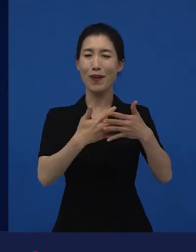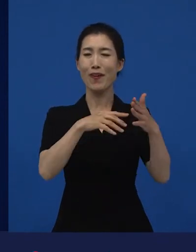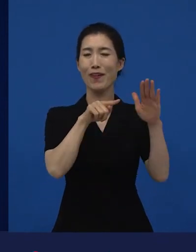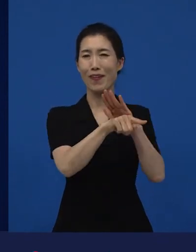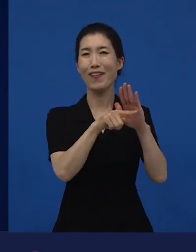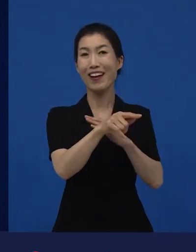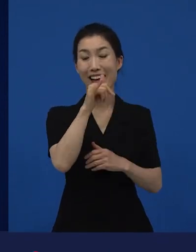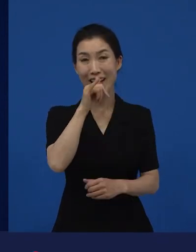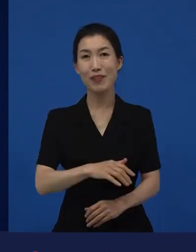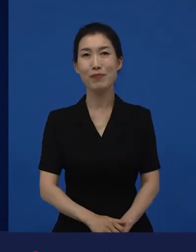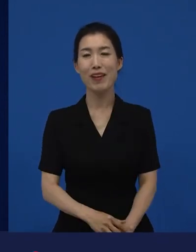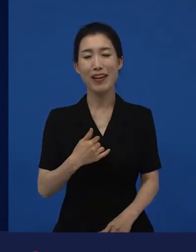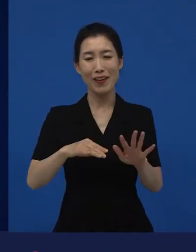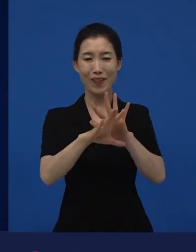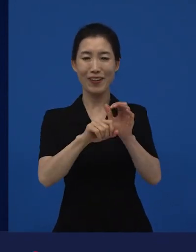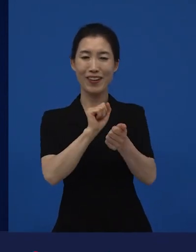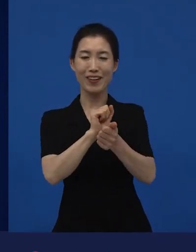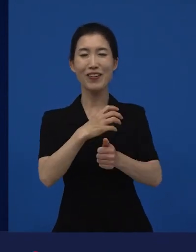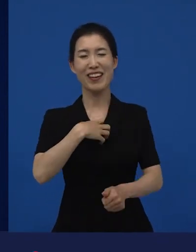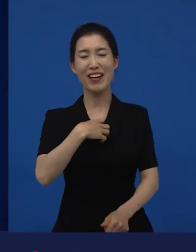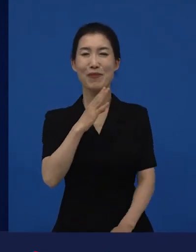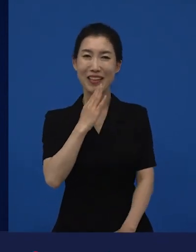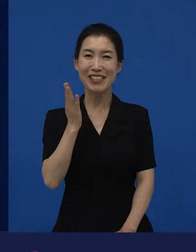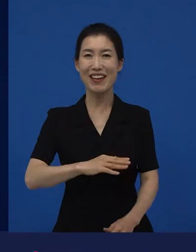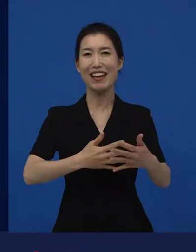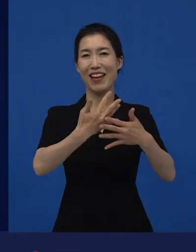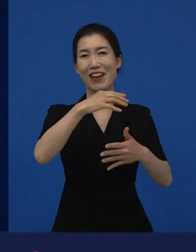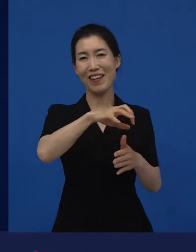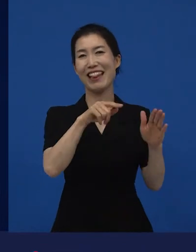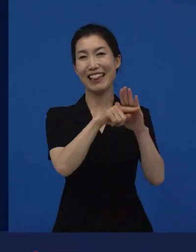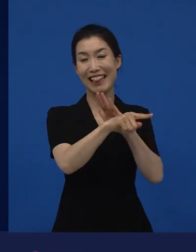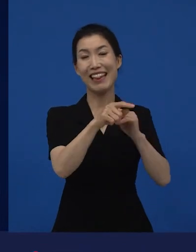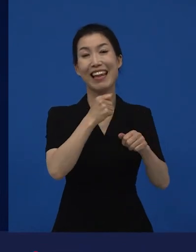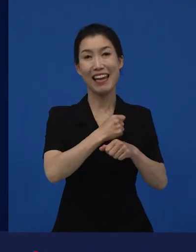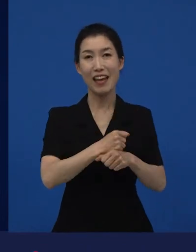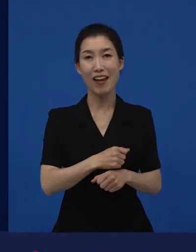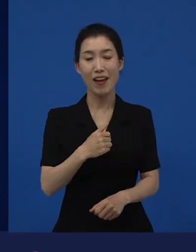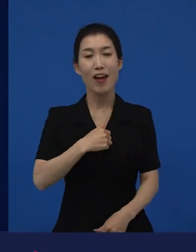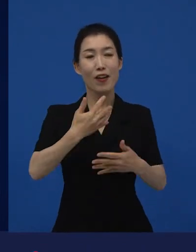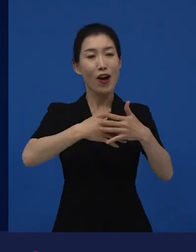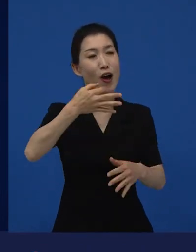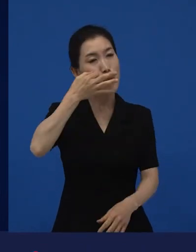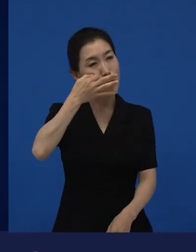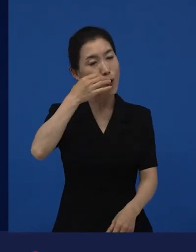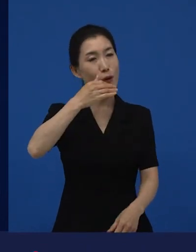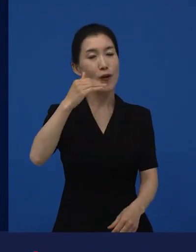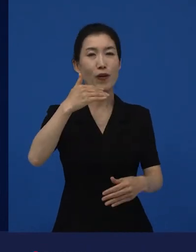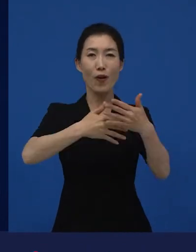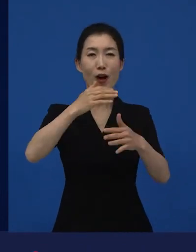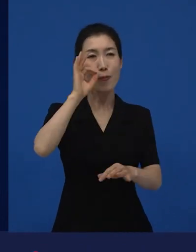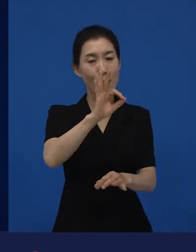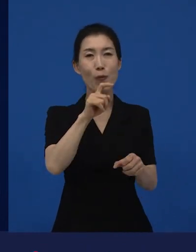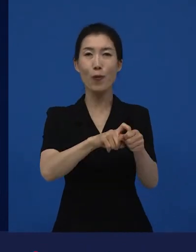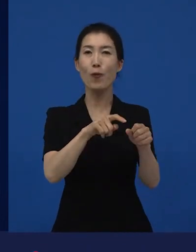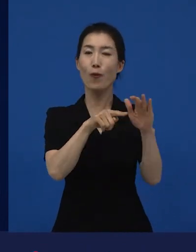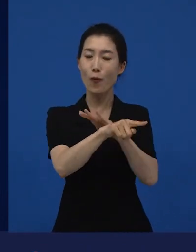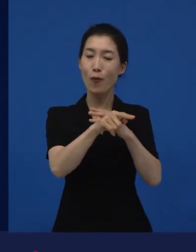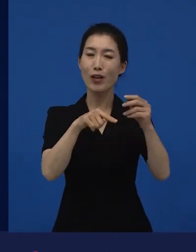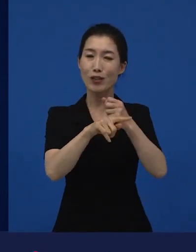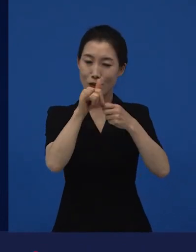코로나 상황임에도 불구하고 영화관에 가고 있습니다. 관객의 한 사람으로서 영화관에 가고 있기도 하고요.